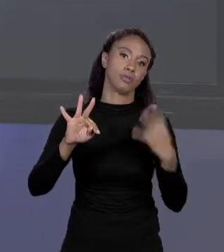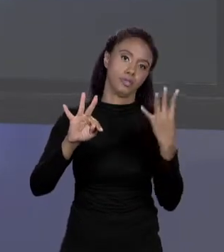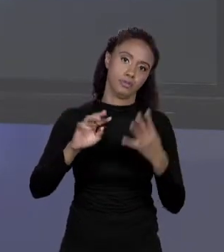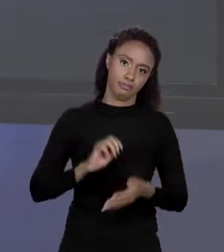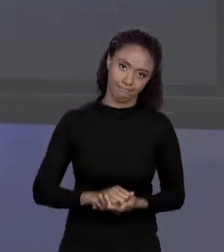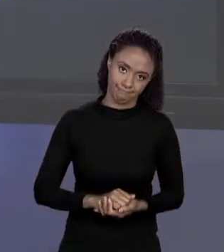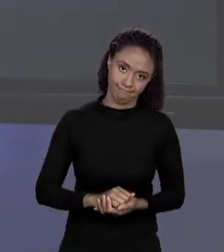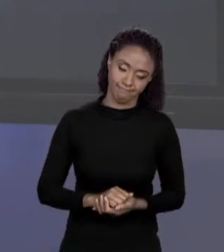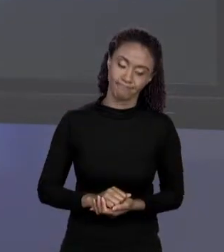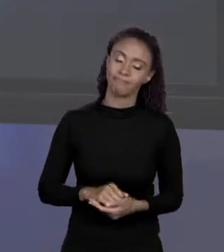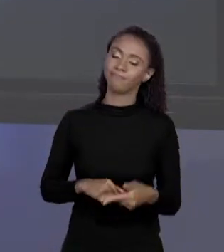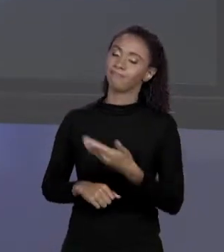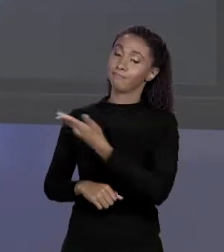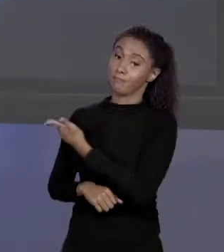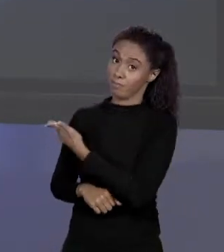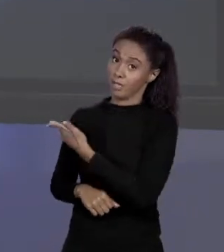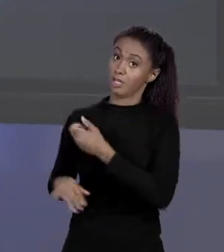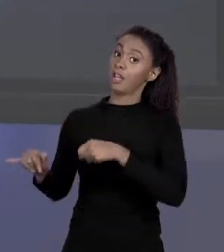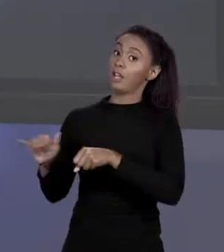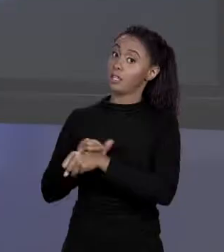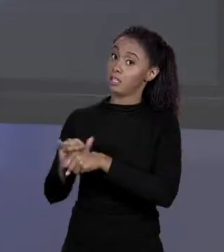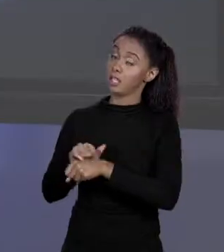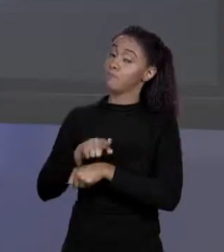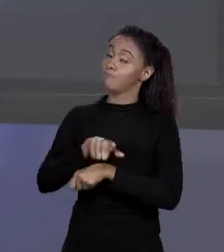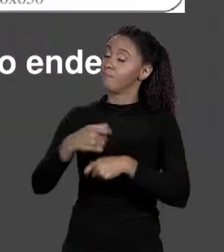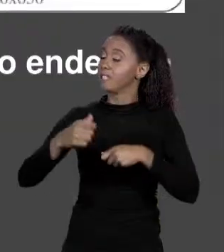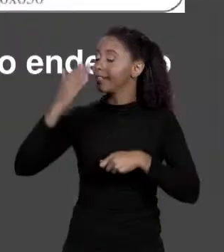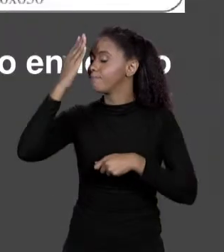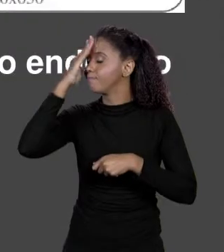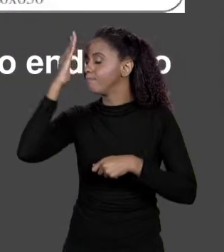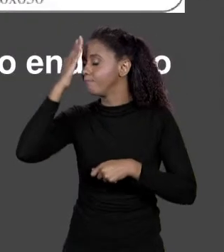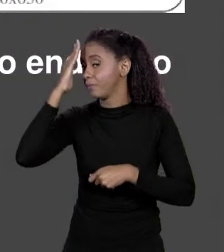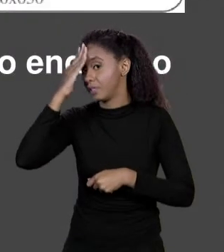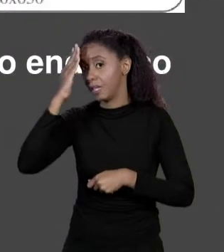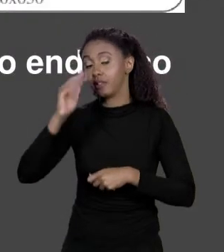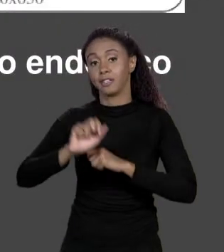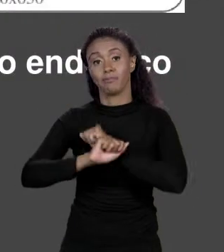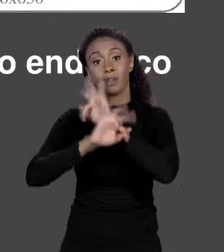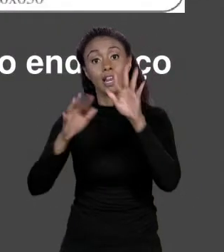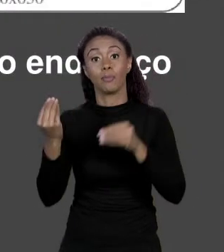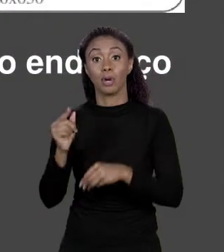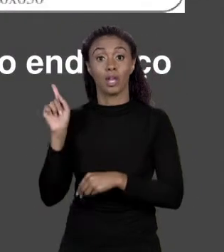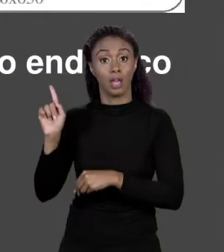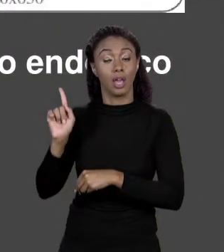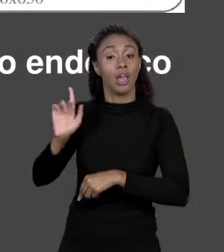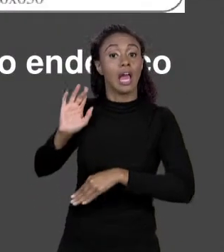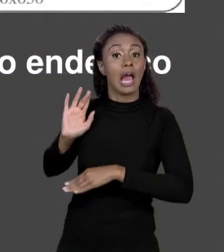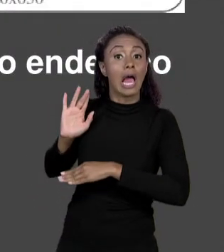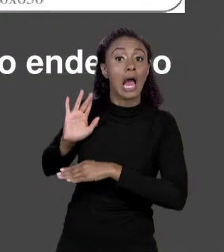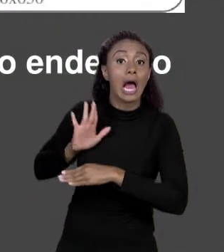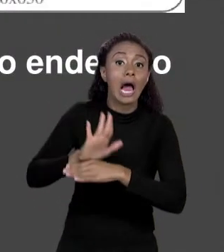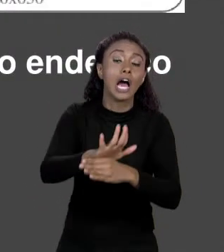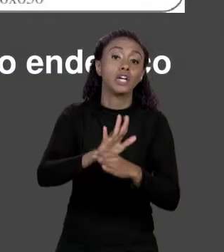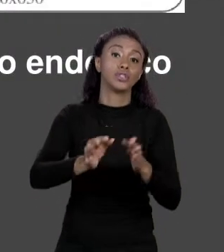AQUI É IMPORTANTE QUE SEJA ENTENDIDO PORQUE ELE VAI GUIAR COMO O JAVA VAI GUARDAR COISAS